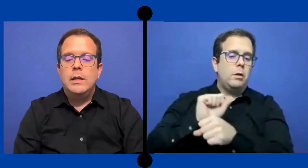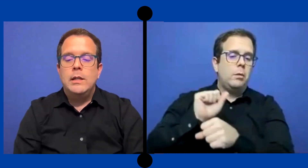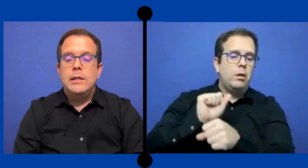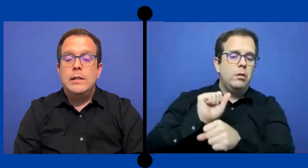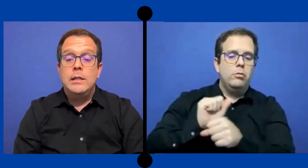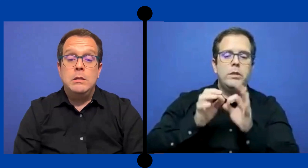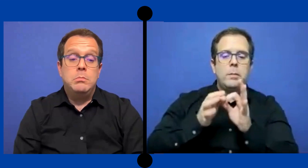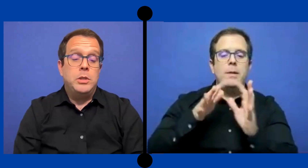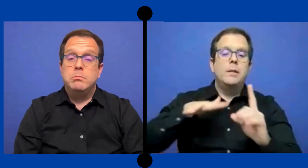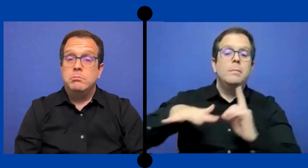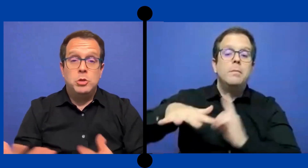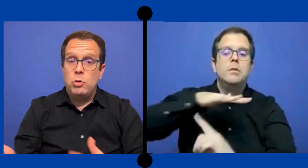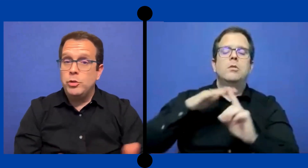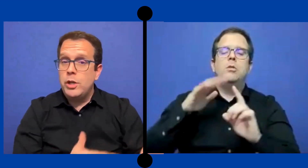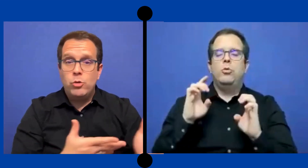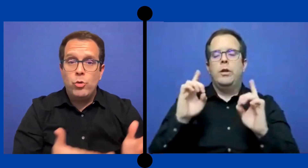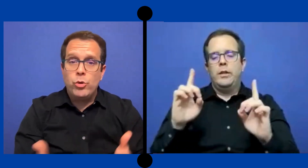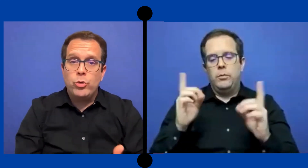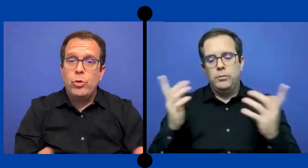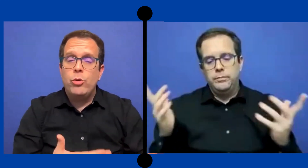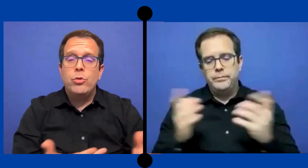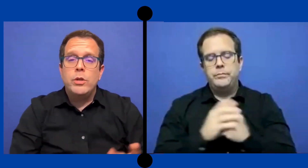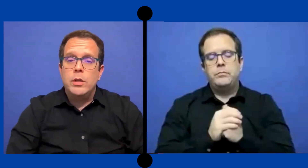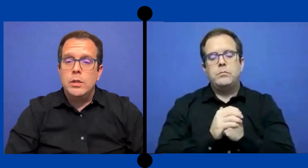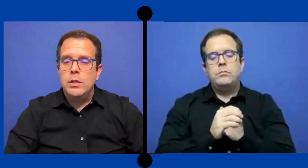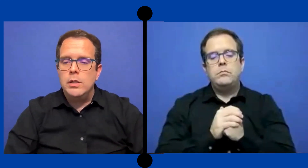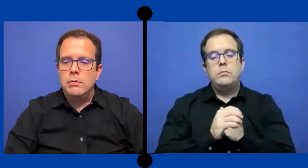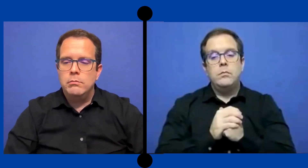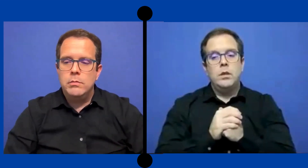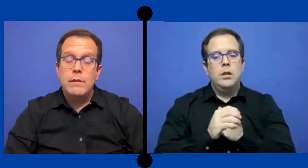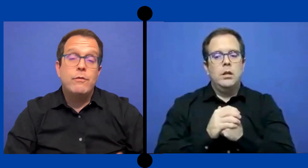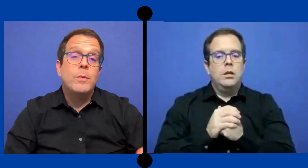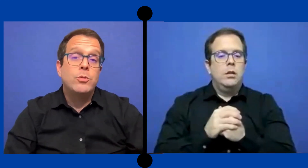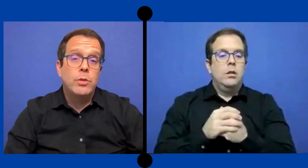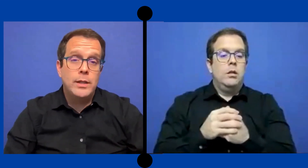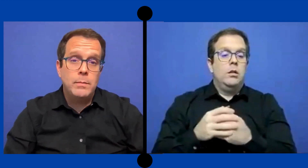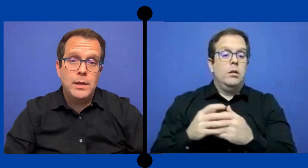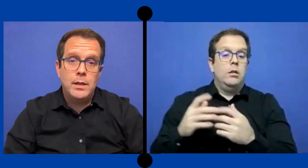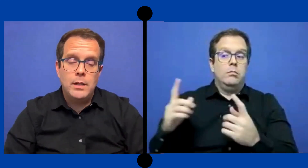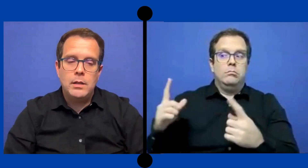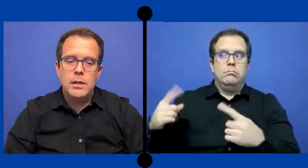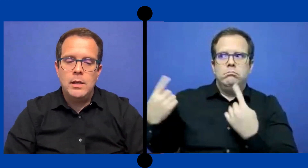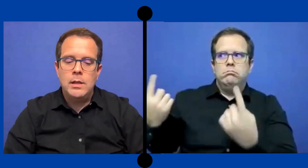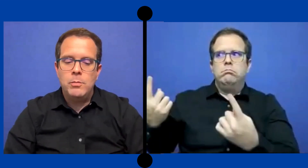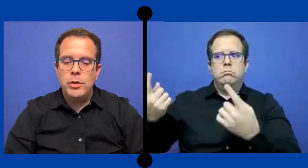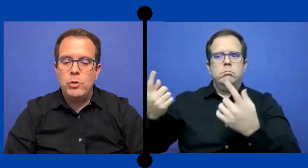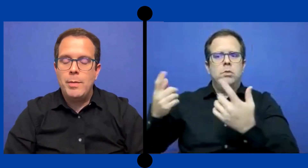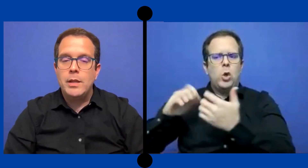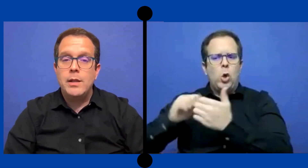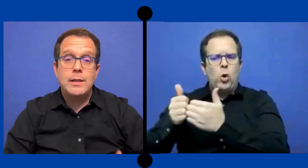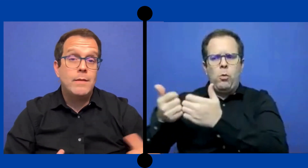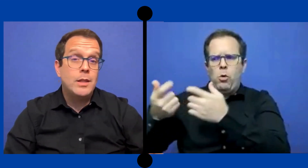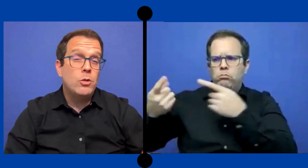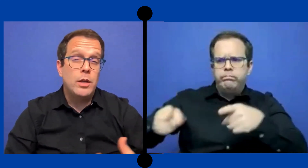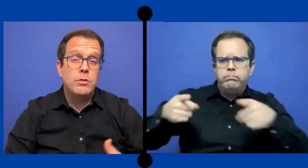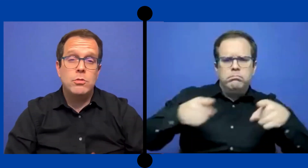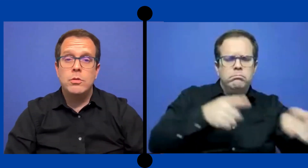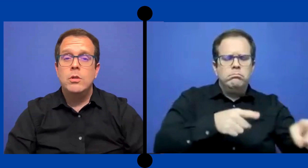Y pues como transcurrió todo y información que también he ... podido aprender a través de los años